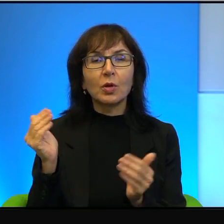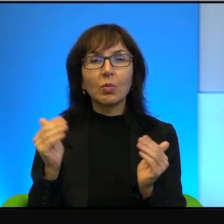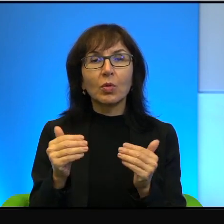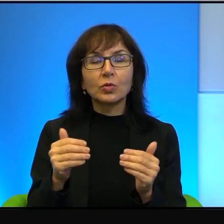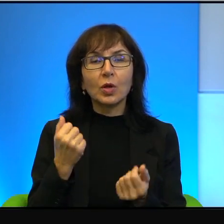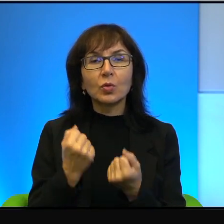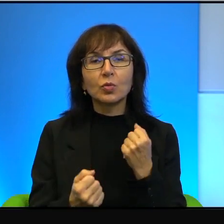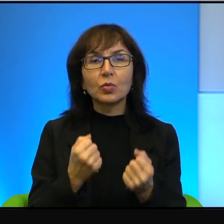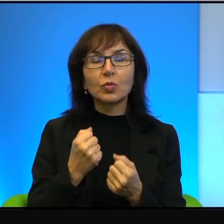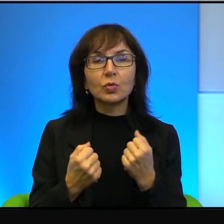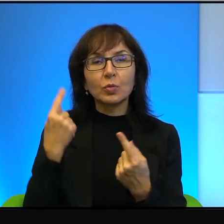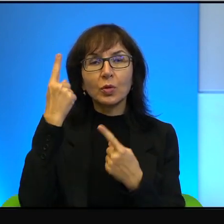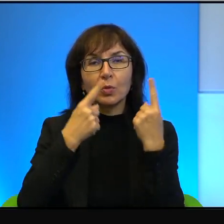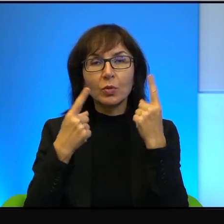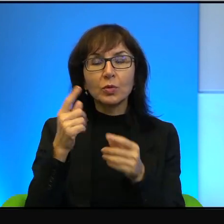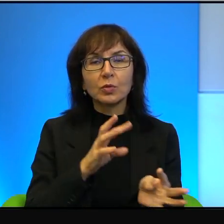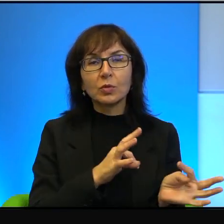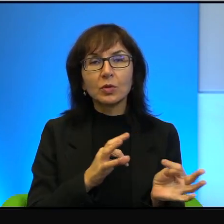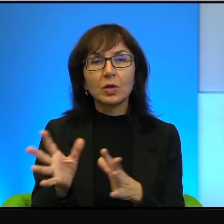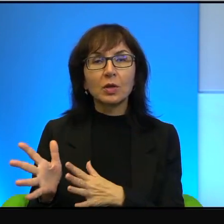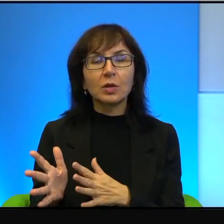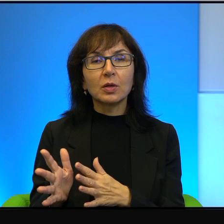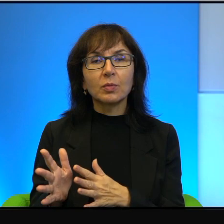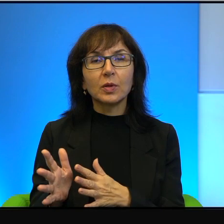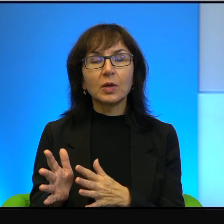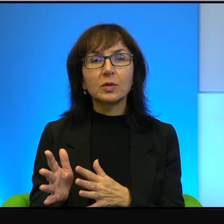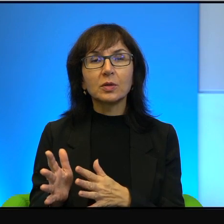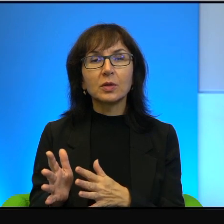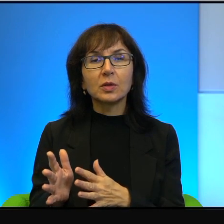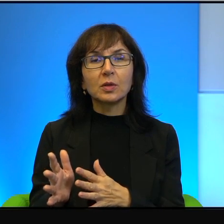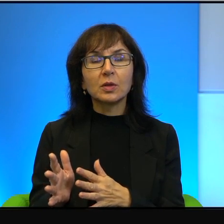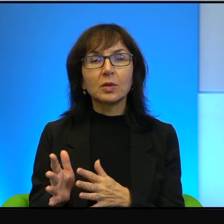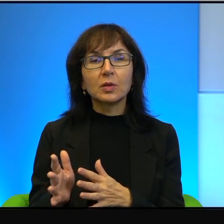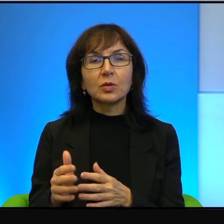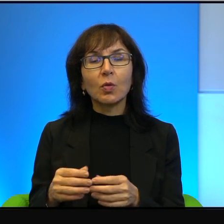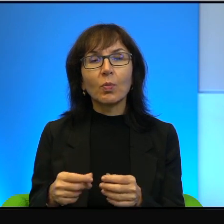żeby tak natychmiast. Są niestety wieloletnie procesy przecież,